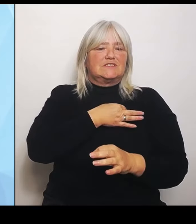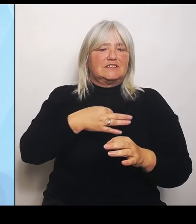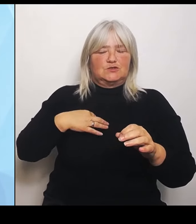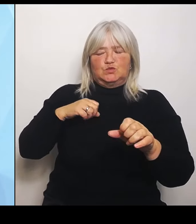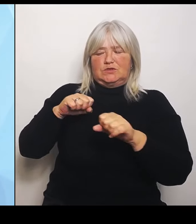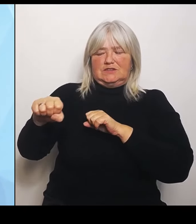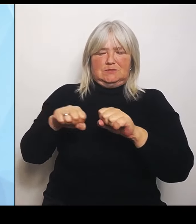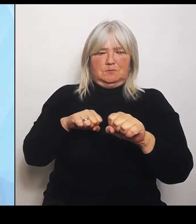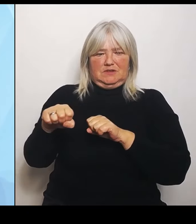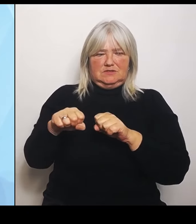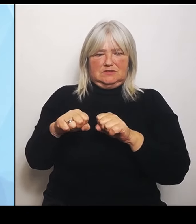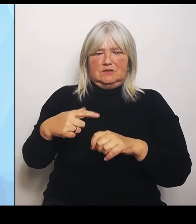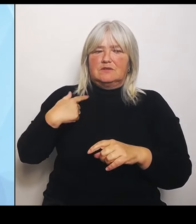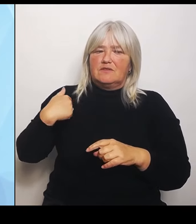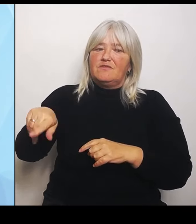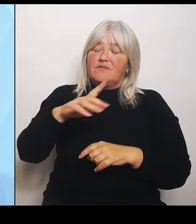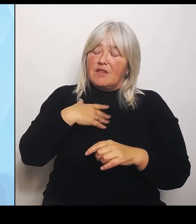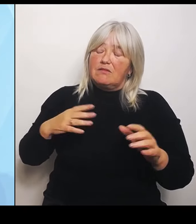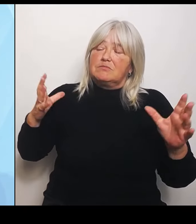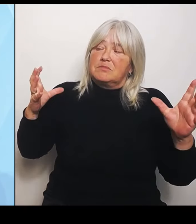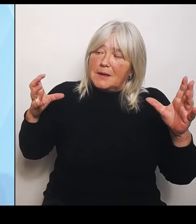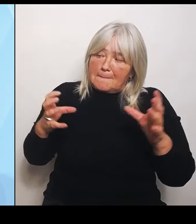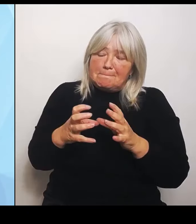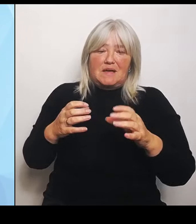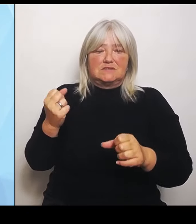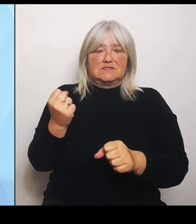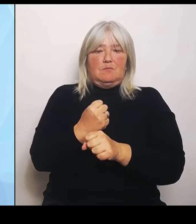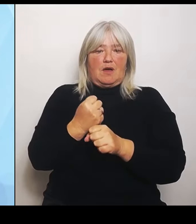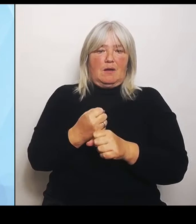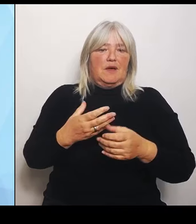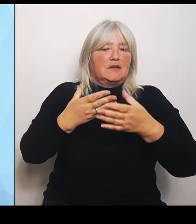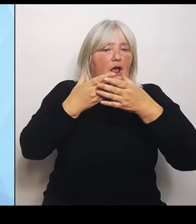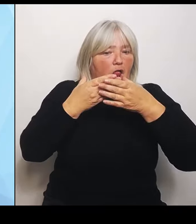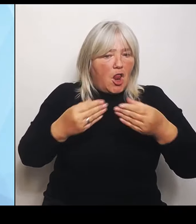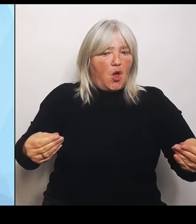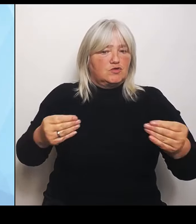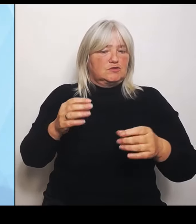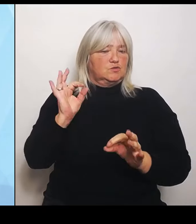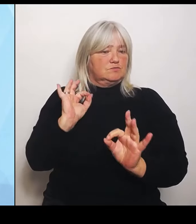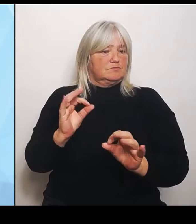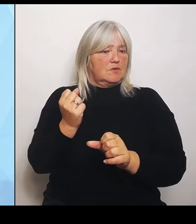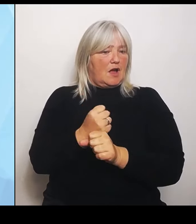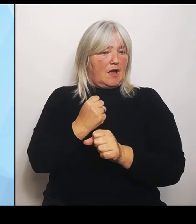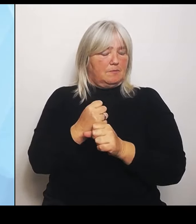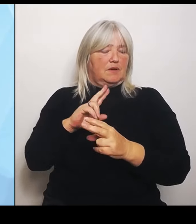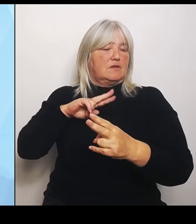lösungsorientiert arbeiten und den Anpassungsprozess in der Krankenhauslandschaft wirklich aktiv begleiten.